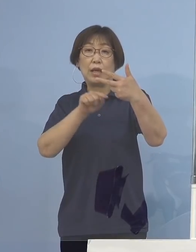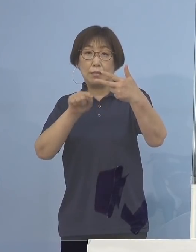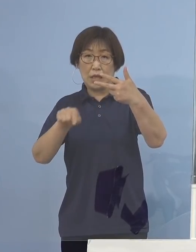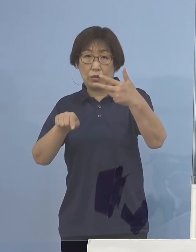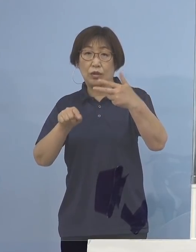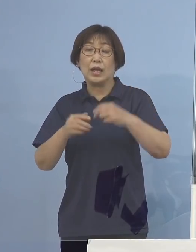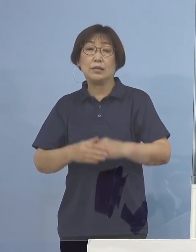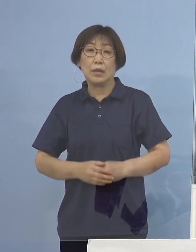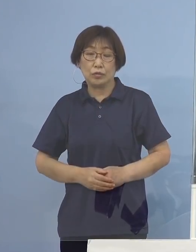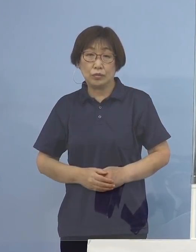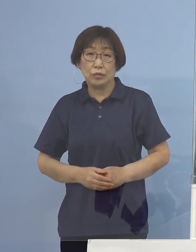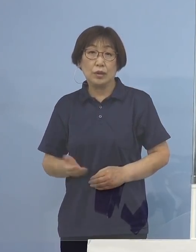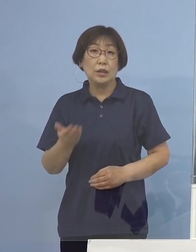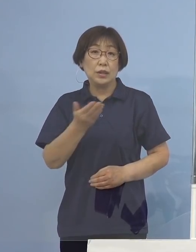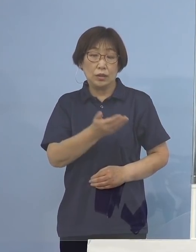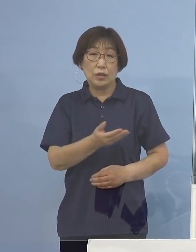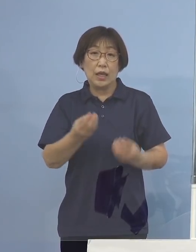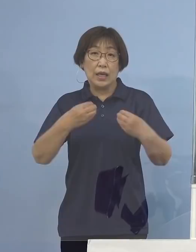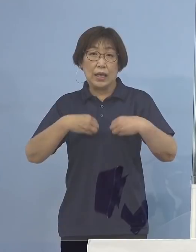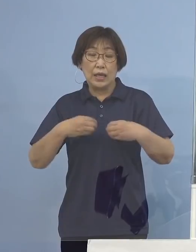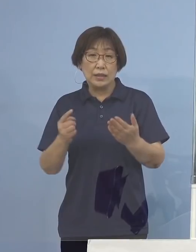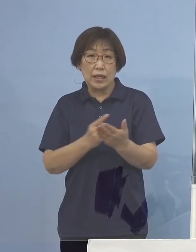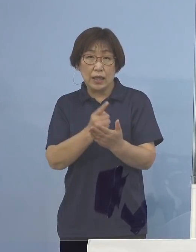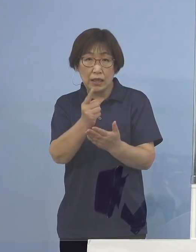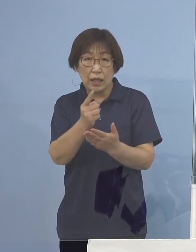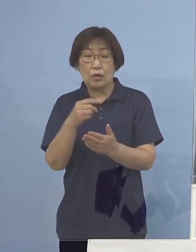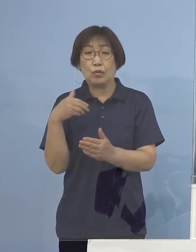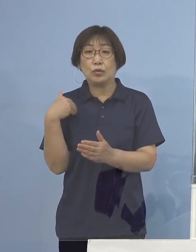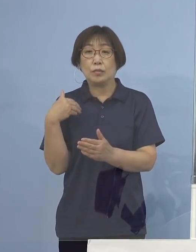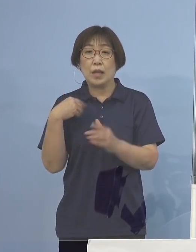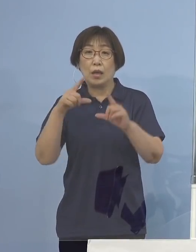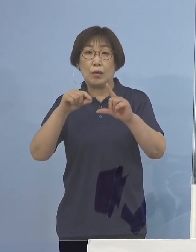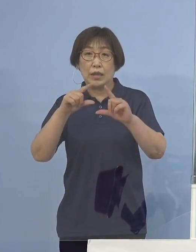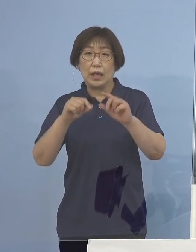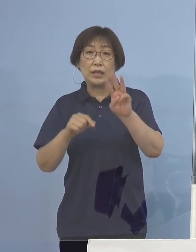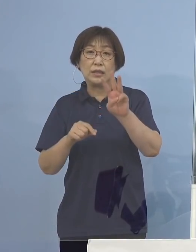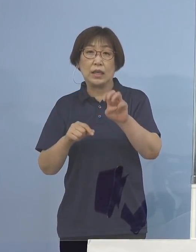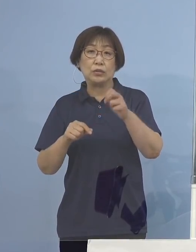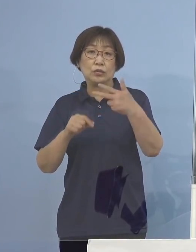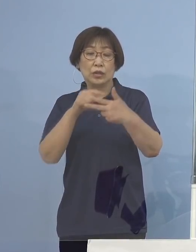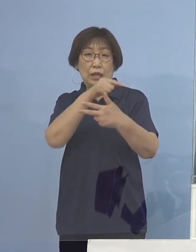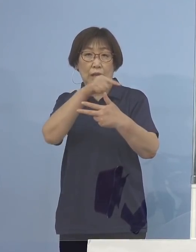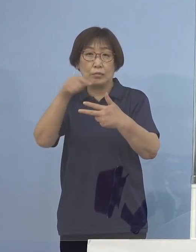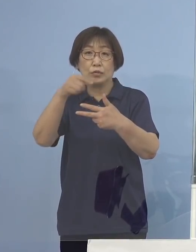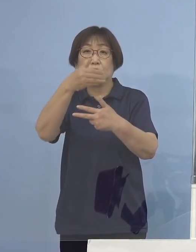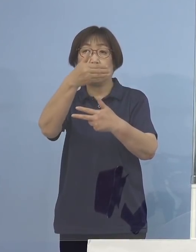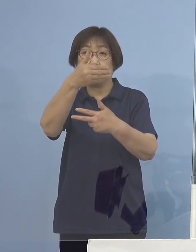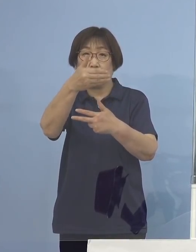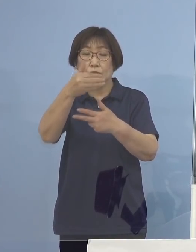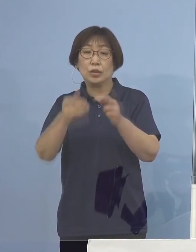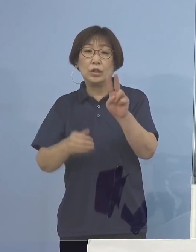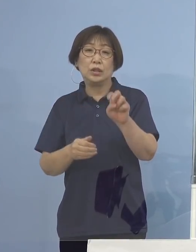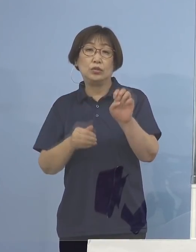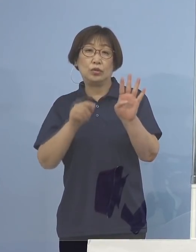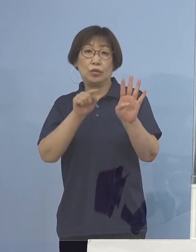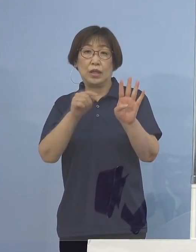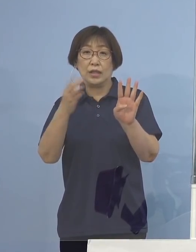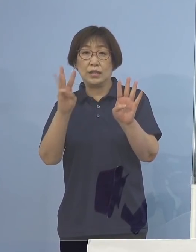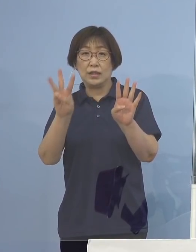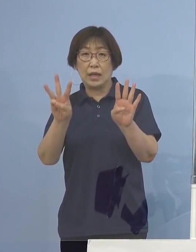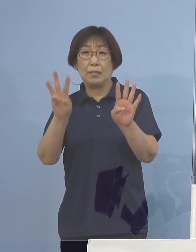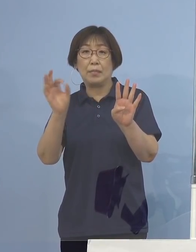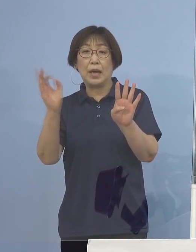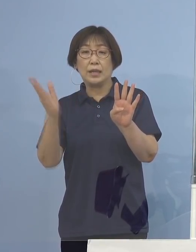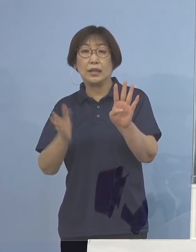次に感染経路不明割合37分の9 24.3パーセントとなります